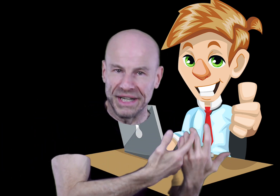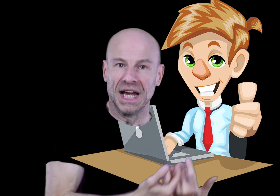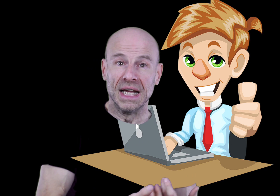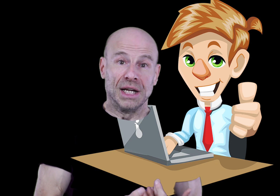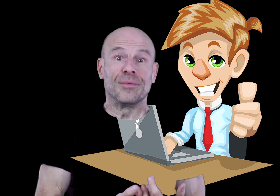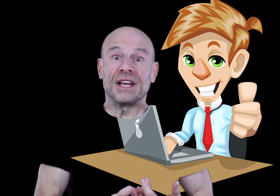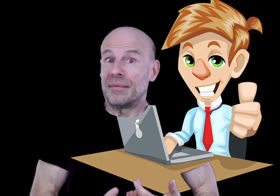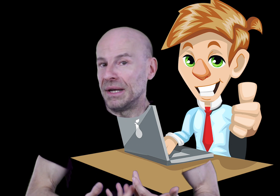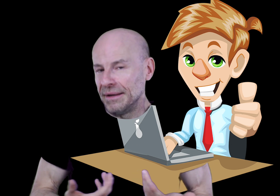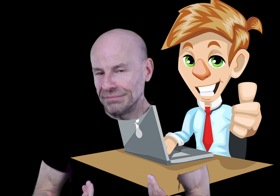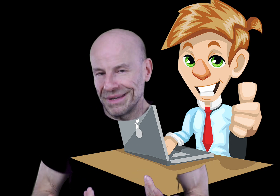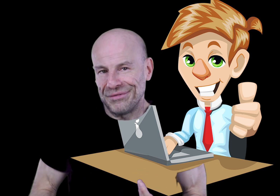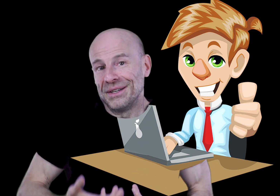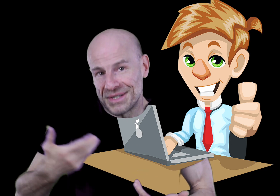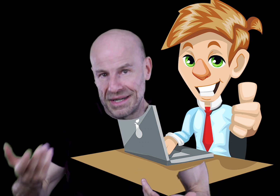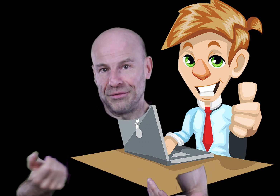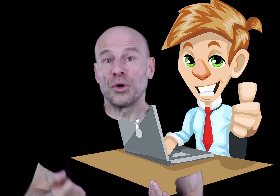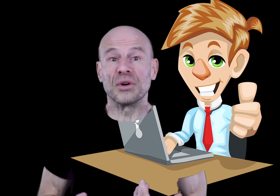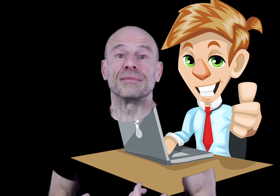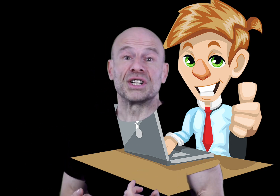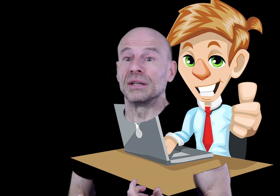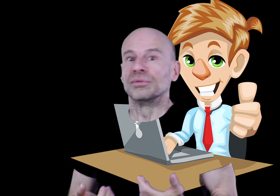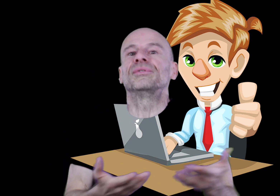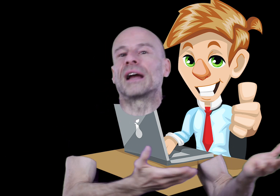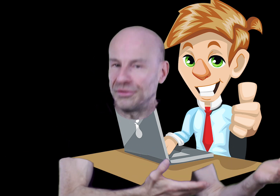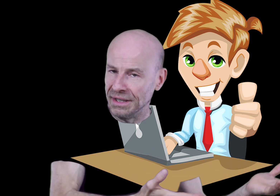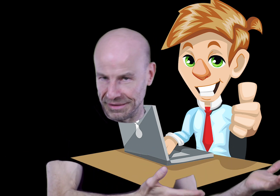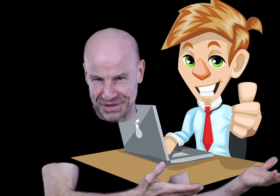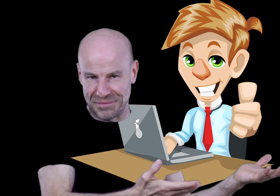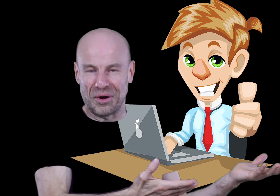en ligne de manière à m’aider à financer les futurs projets de ma chaîne où tout